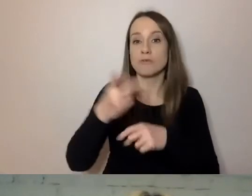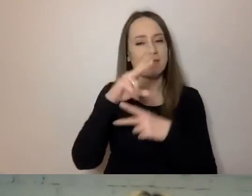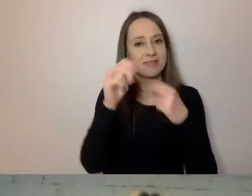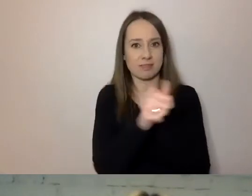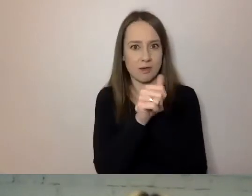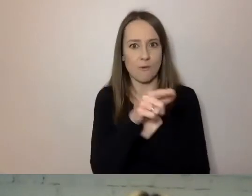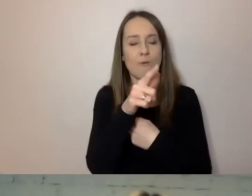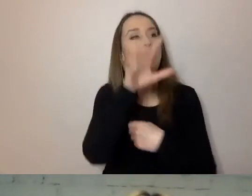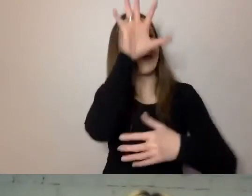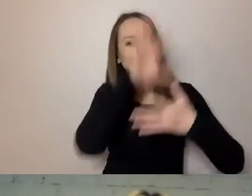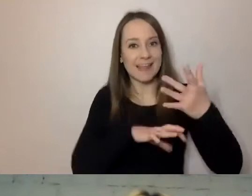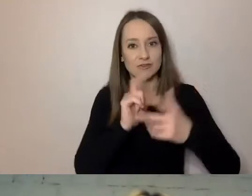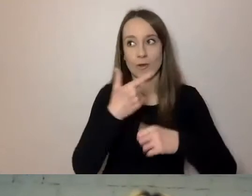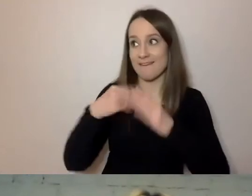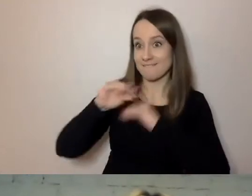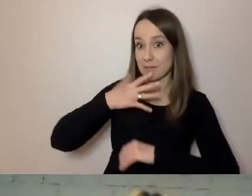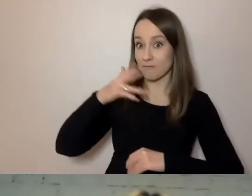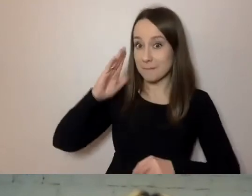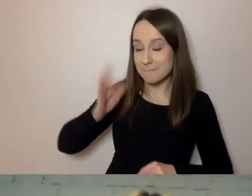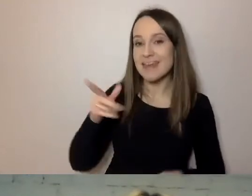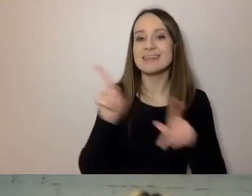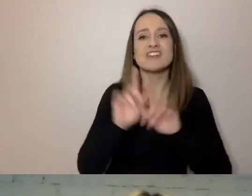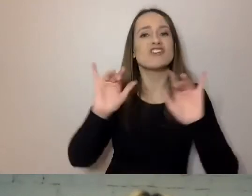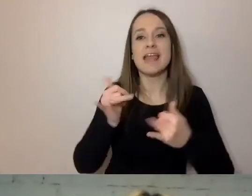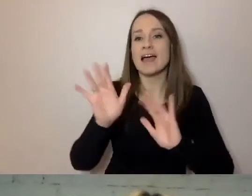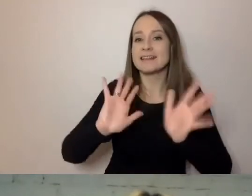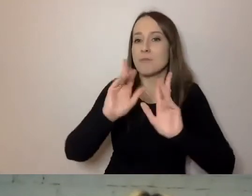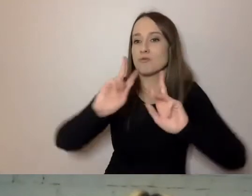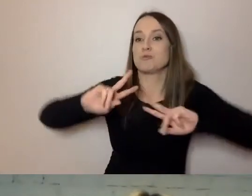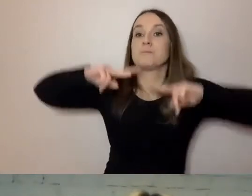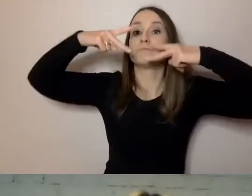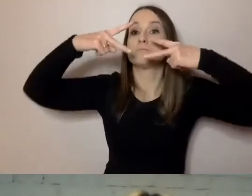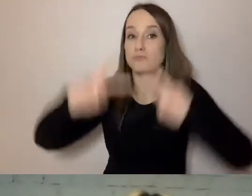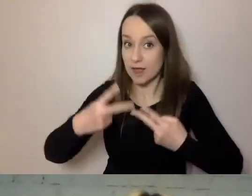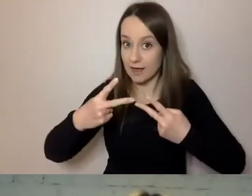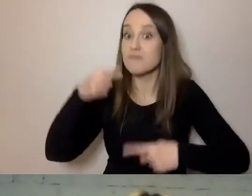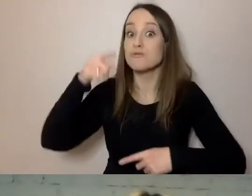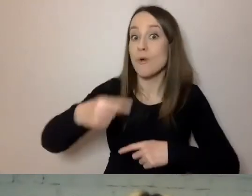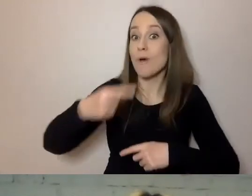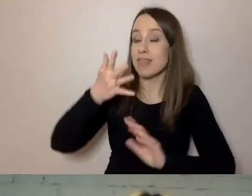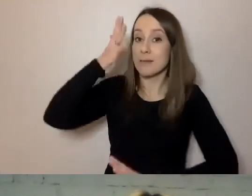o której ja będę więcej mówił, ale też sposób przekazania treści. Prosty język ma tę zaletę,